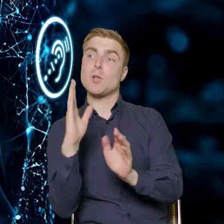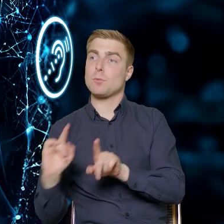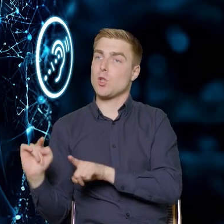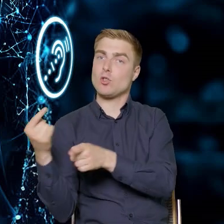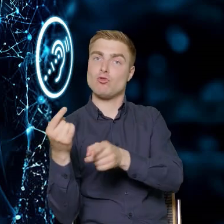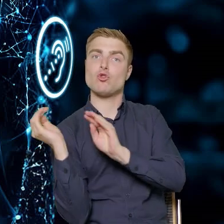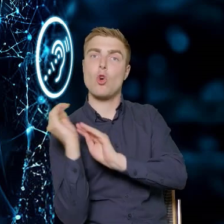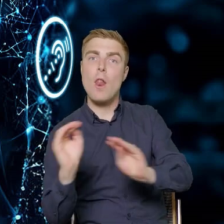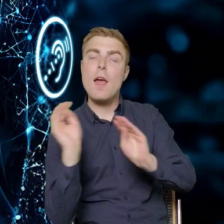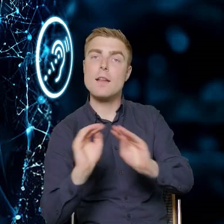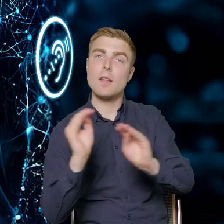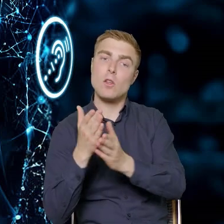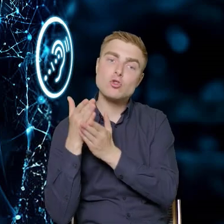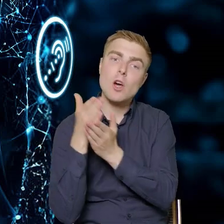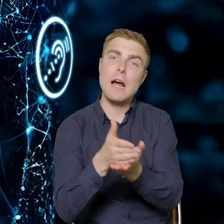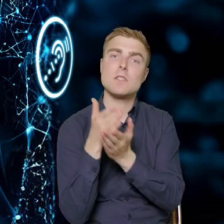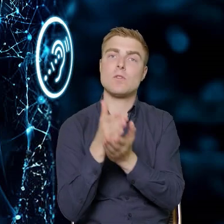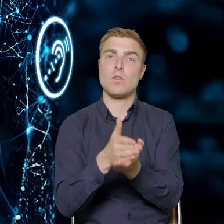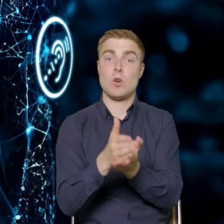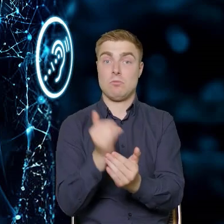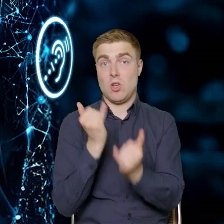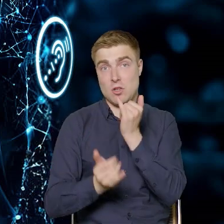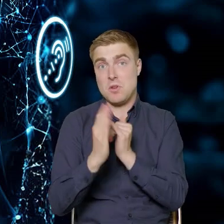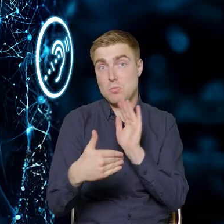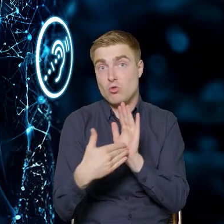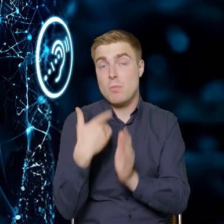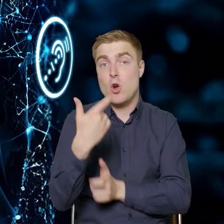przeprowadzić doradztwo szkoleniowe, jeśli takie będzie potrzebne,